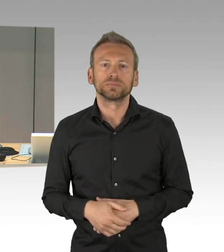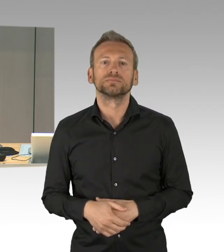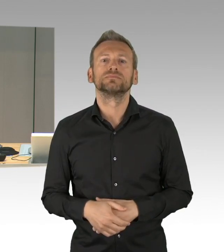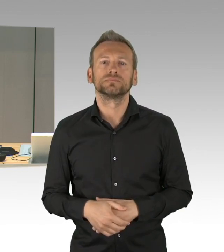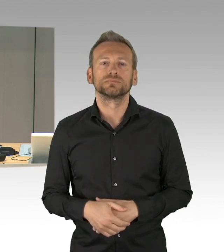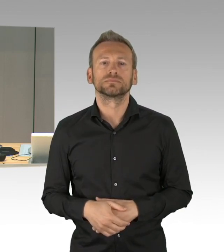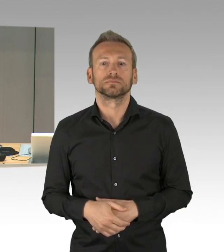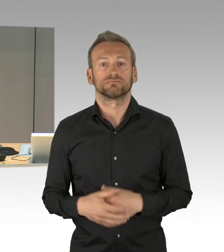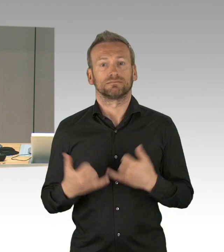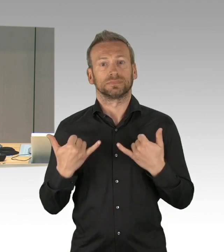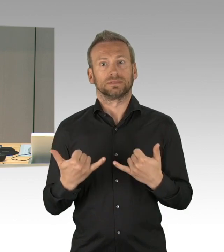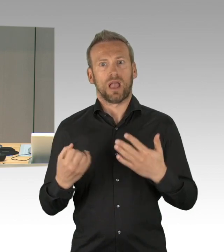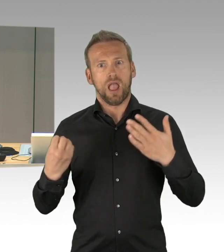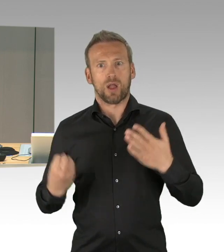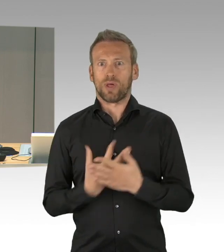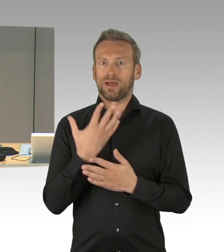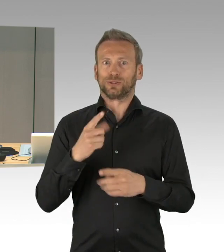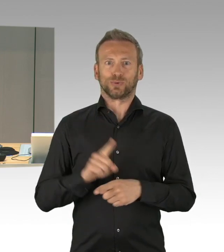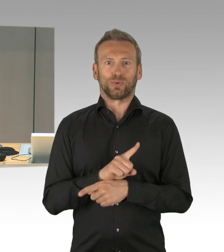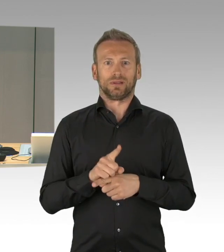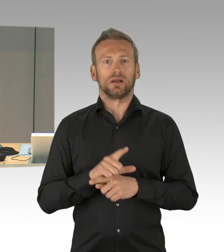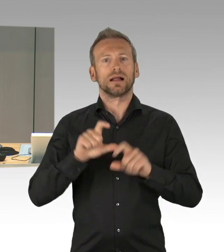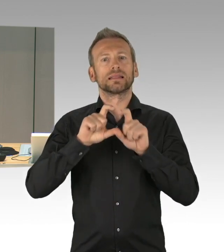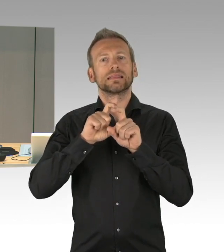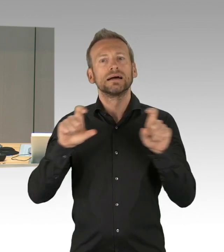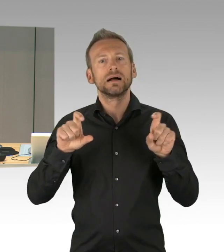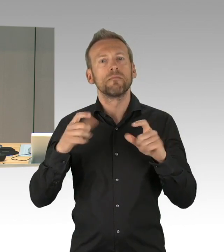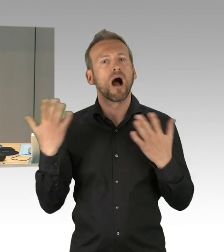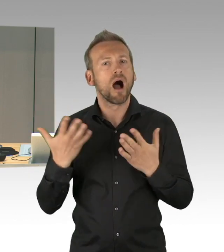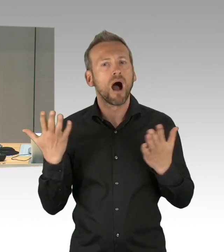So dann verweise ich auf die Ihnen zur Verfügung gestellte